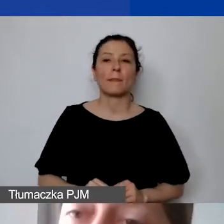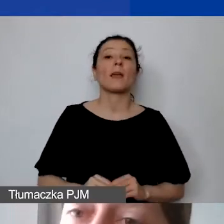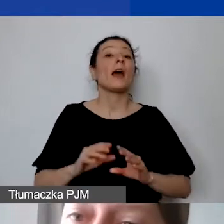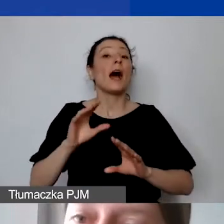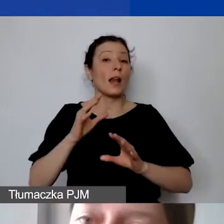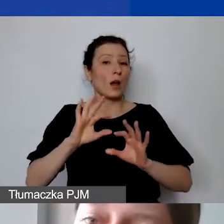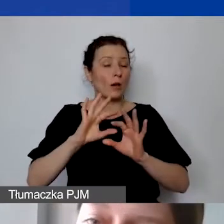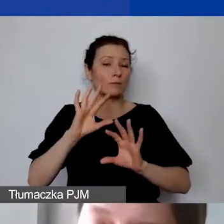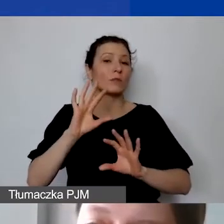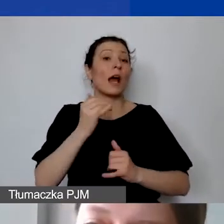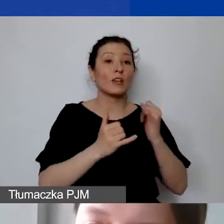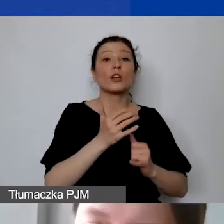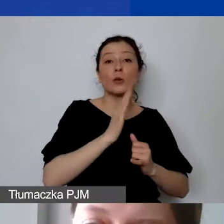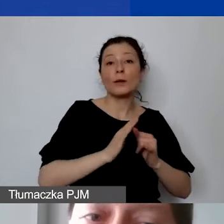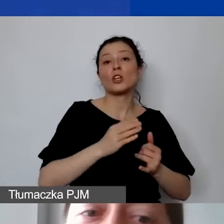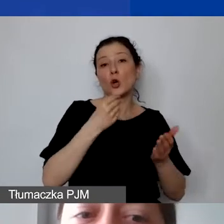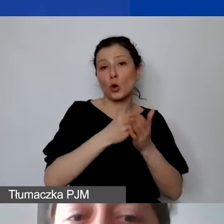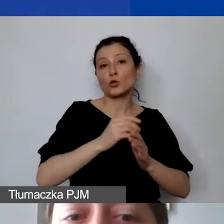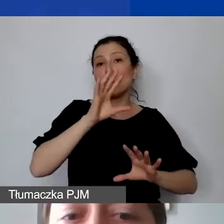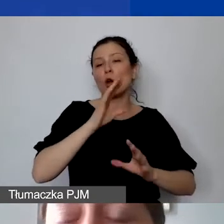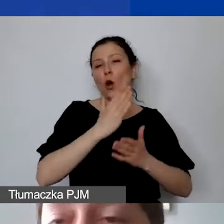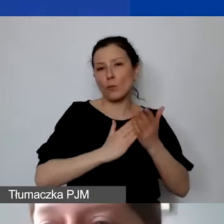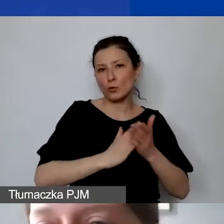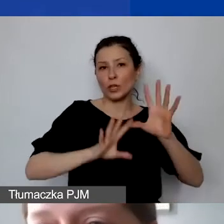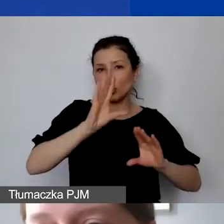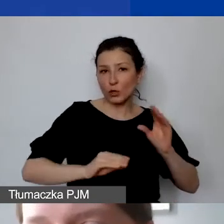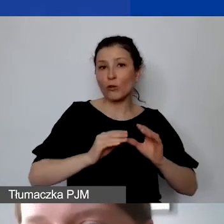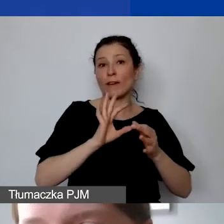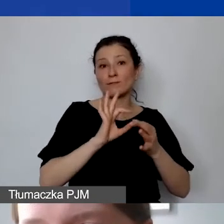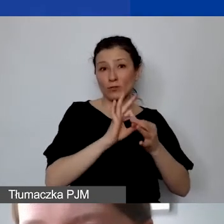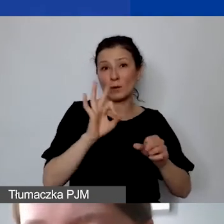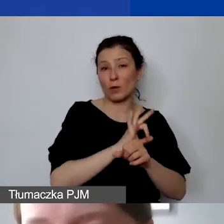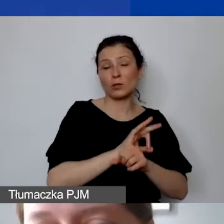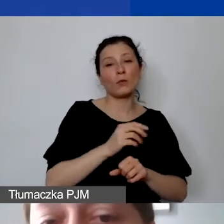musi to być napisane w danej pozycji. Możemy księgować, wykazać w kosztach personelu,